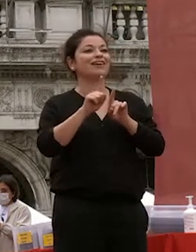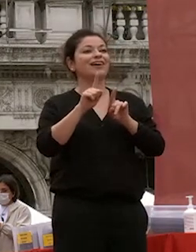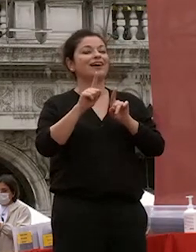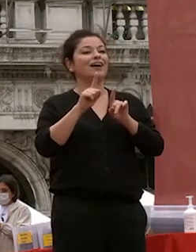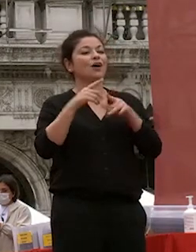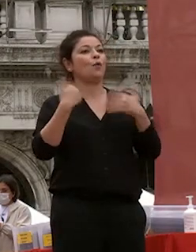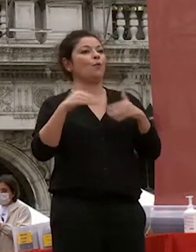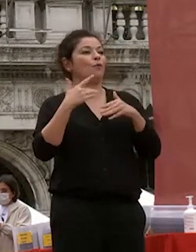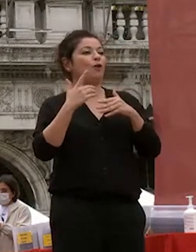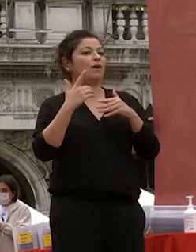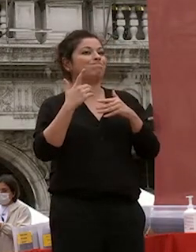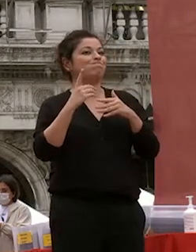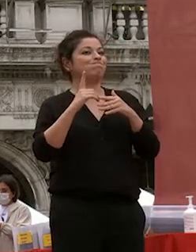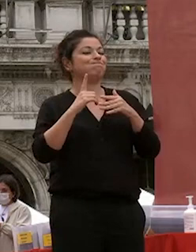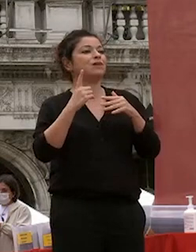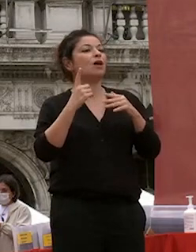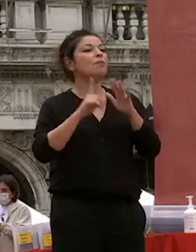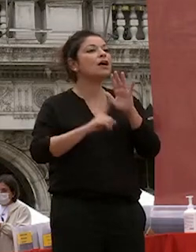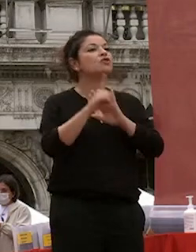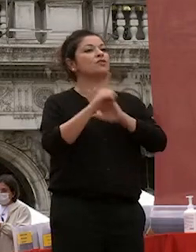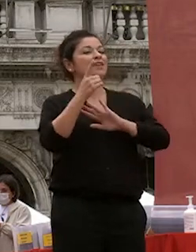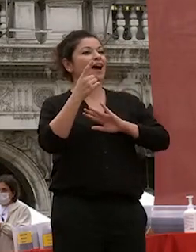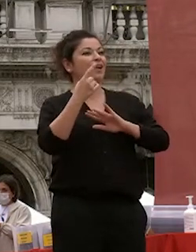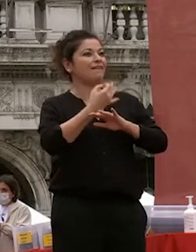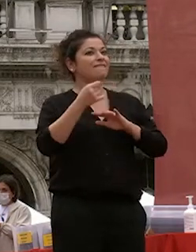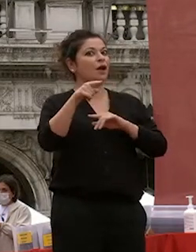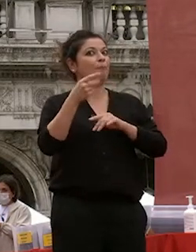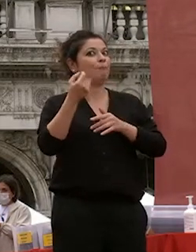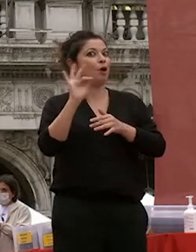anni è stata una compagna di viaggio deliziosa che ha saputo interpretare